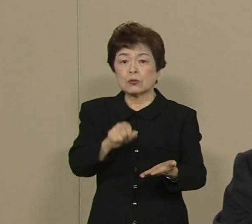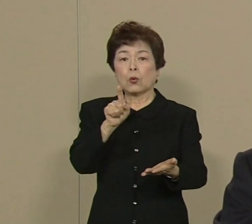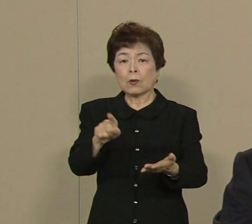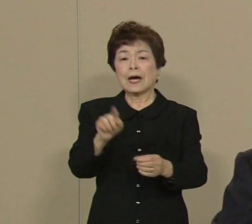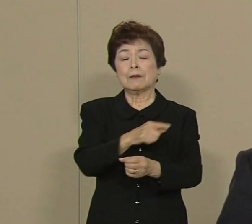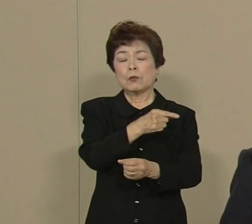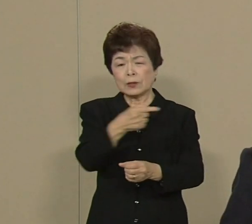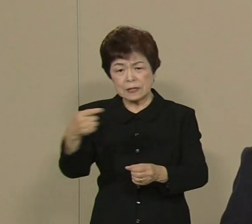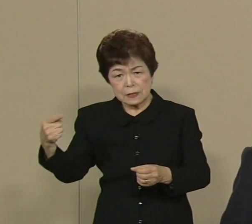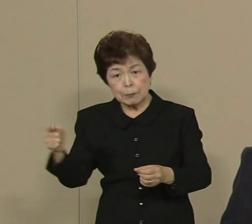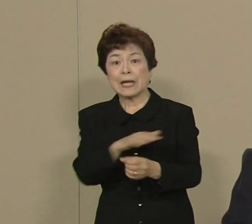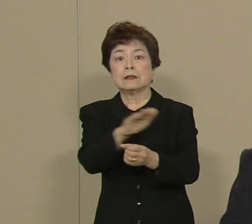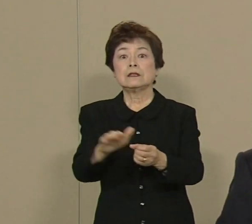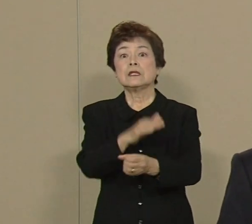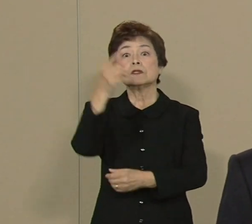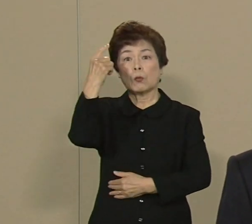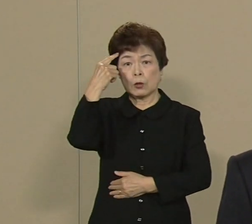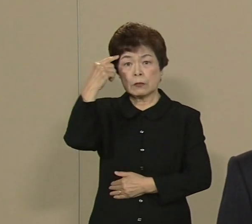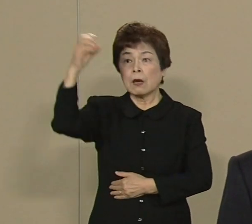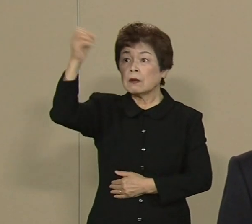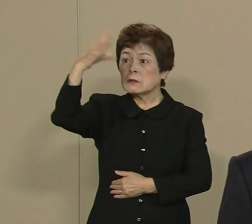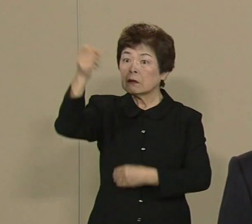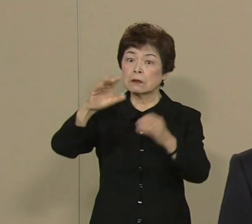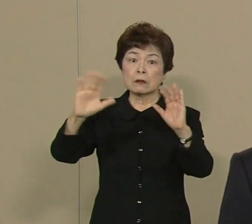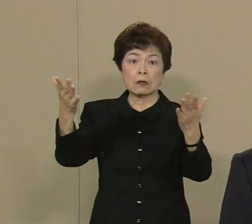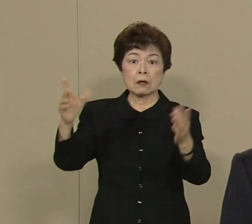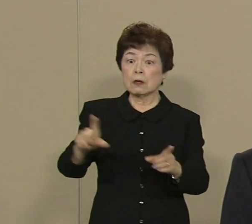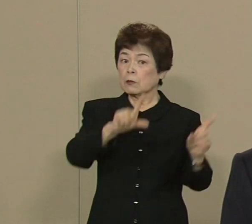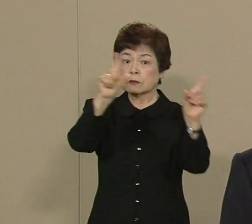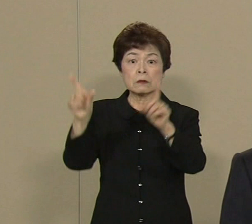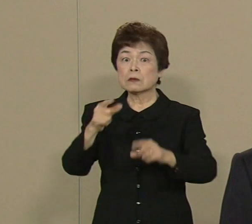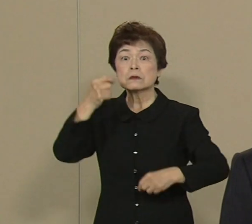そして 電気がなきゃ 私たちの生活は成り立ちません